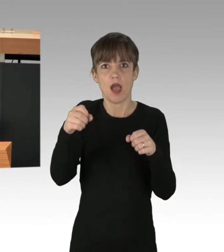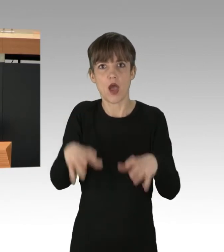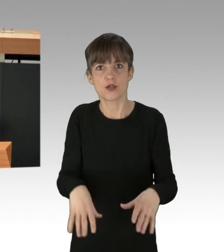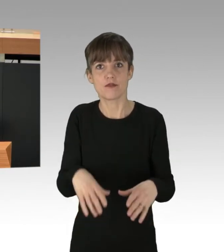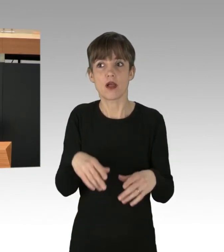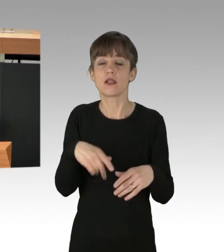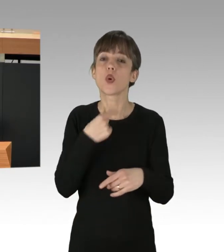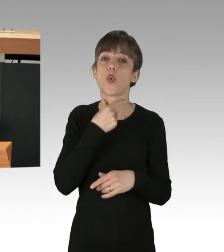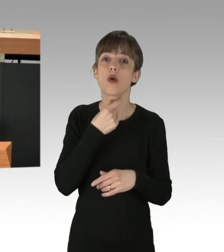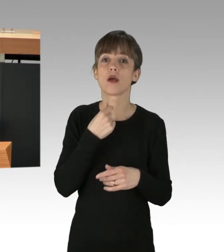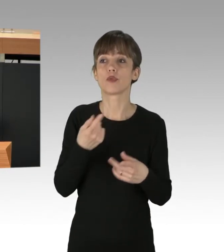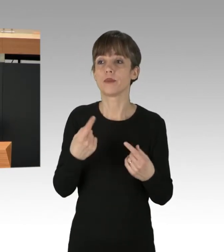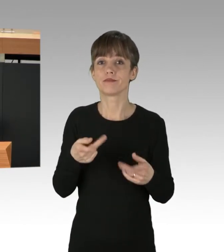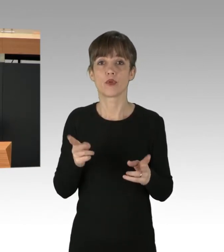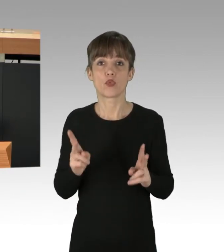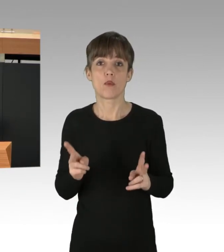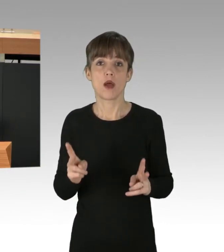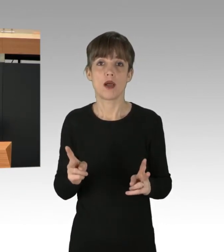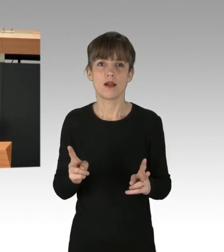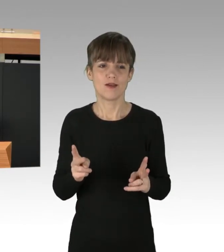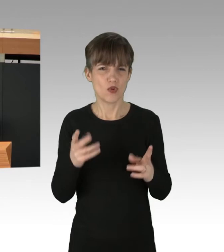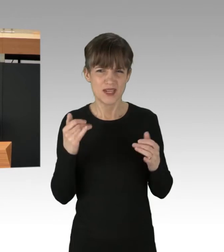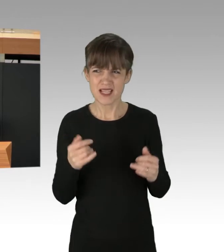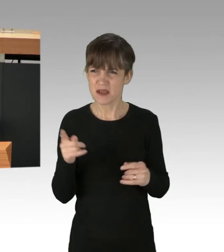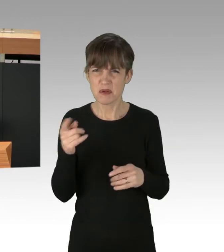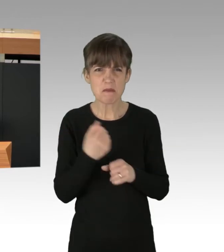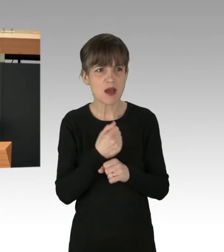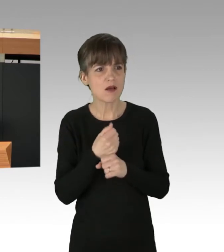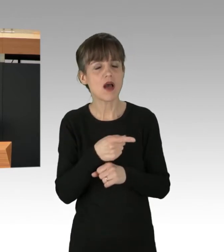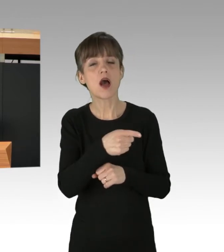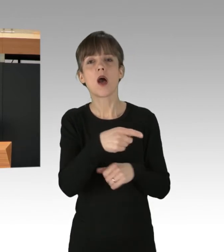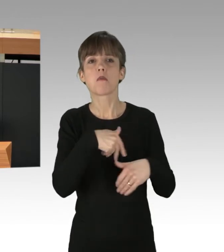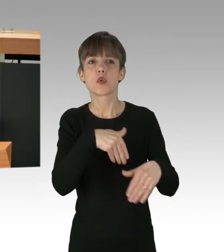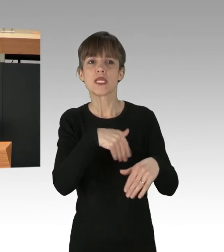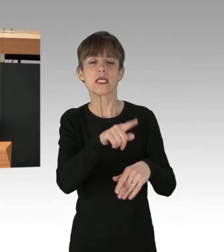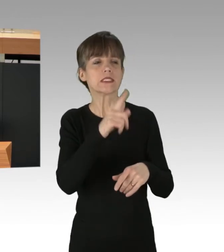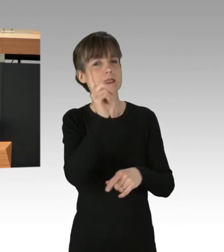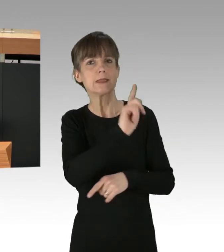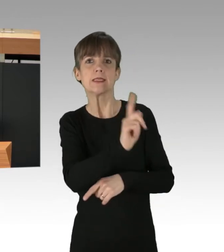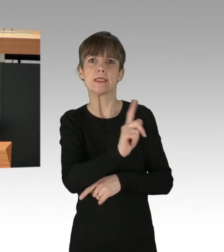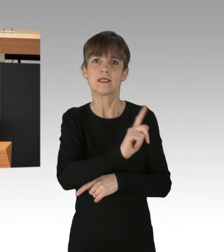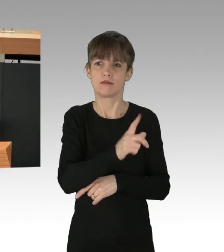Statt Klima- und linke Proteste zu kriminalisieren, sollten wir DemokratInnen also gemeinsam handeln,